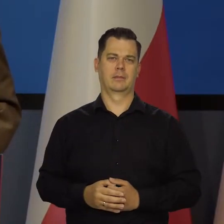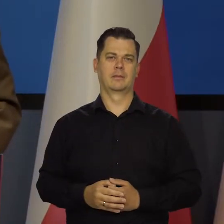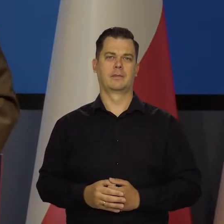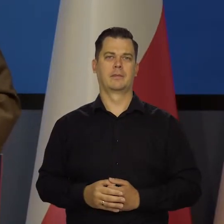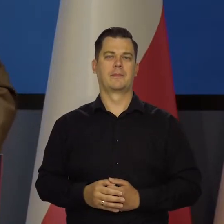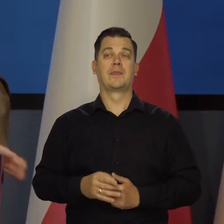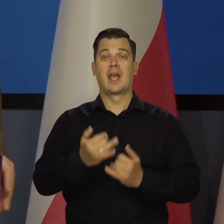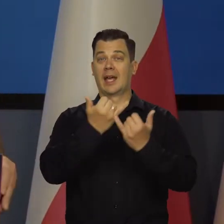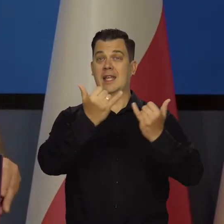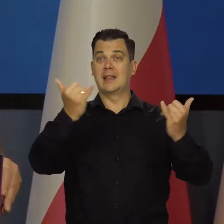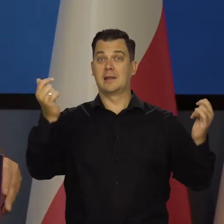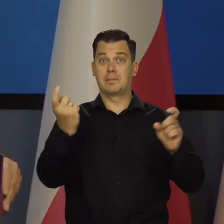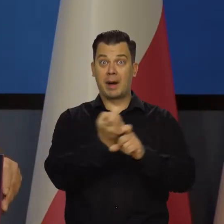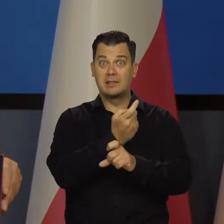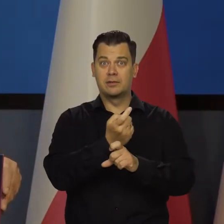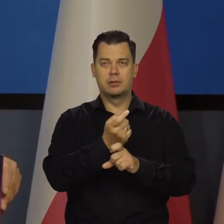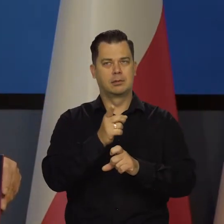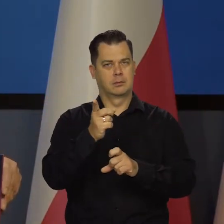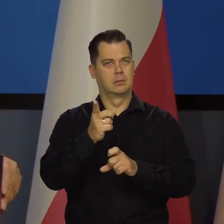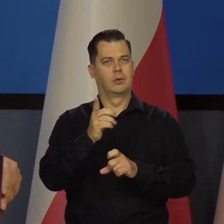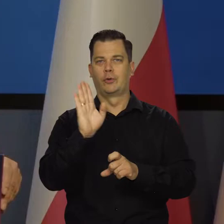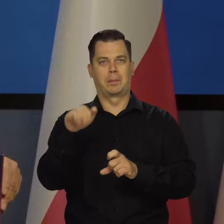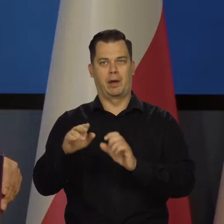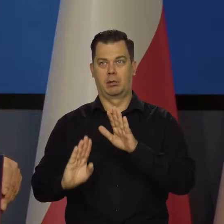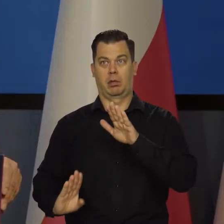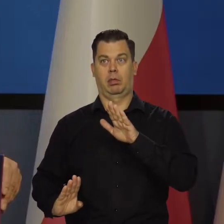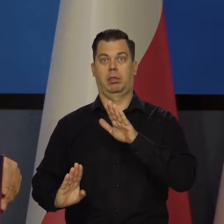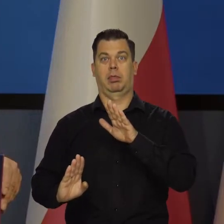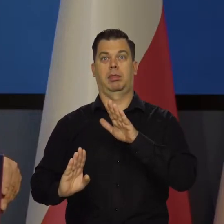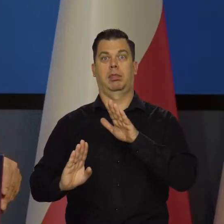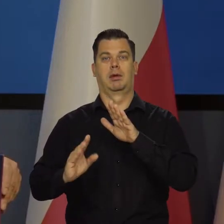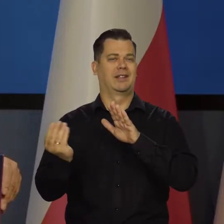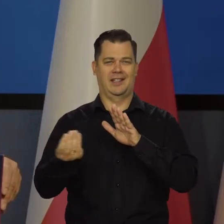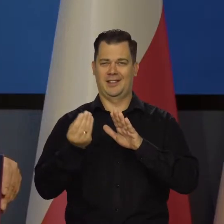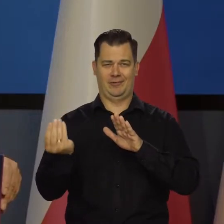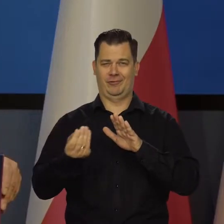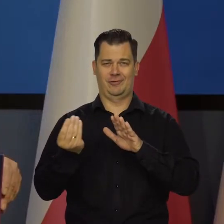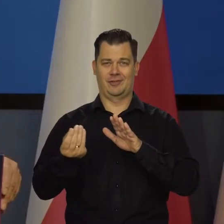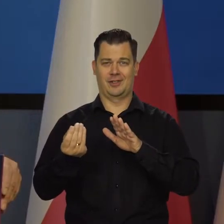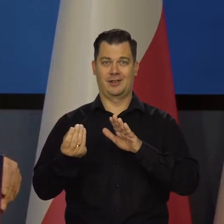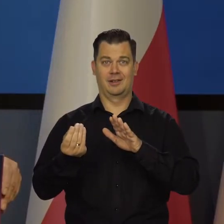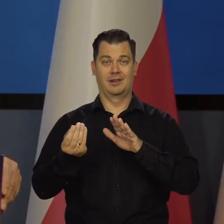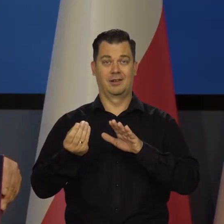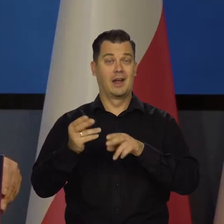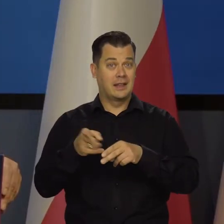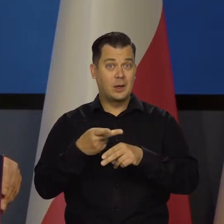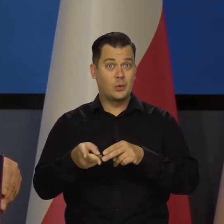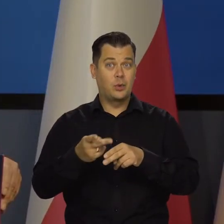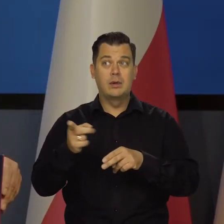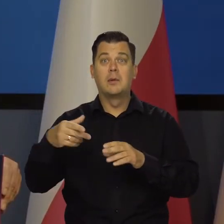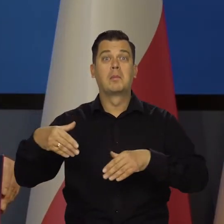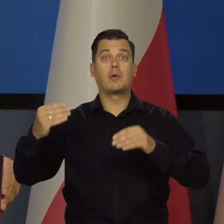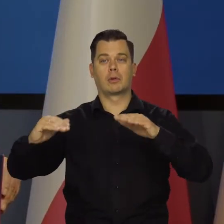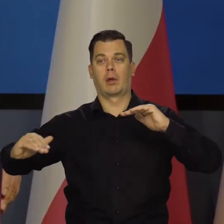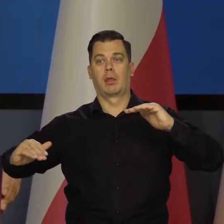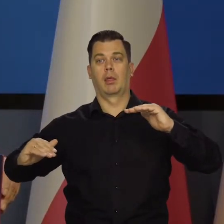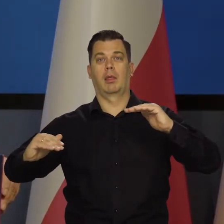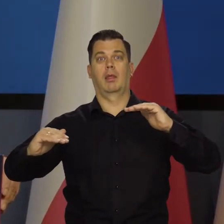Inne kraje niektóre wchodzą dopiero na tę górkę, niektóre kraje dopiero wchodzą, niektóre kraje dopiero co zaczęły podwyżki stóp,